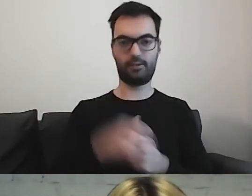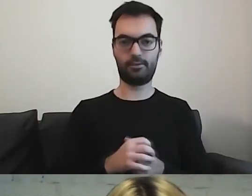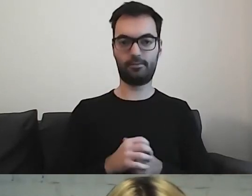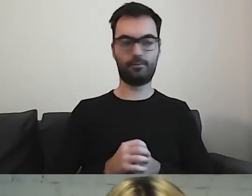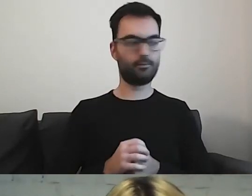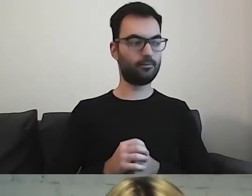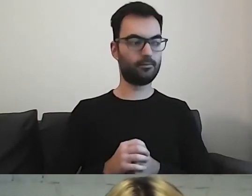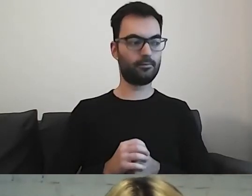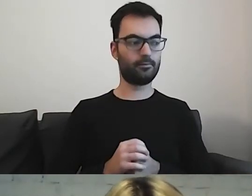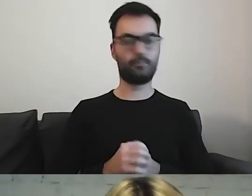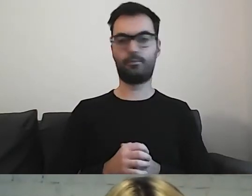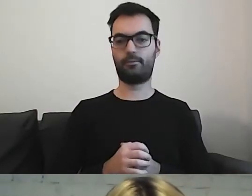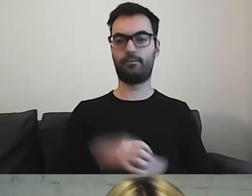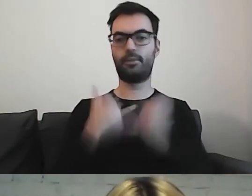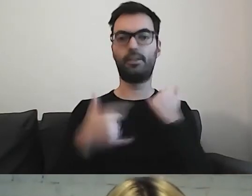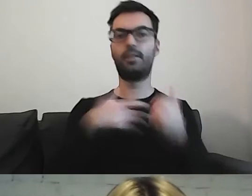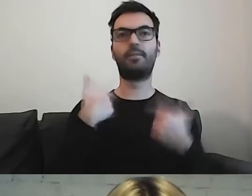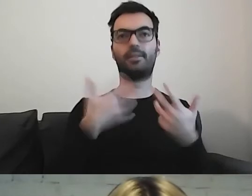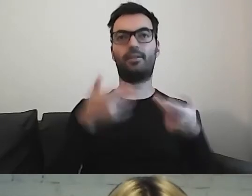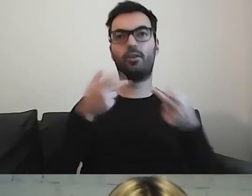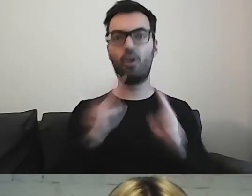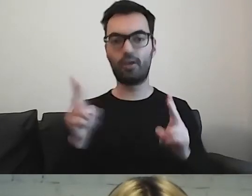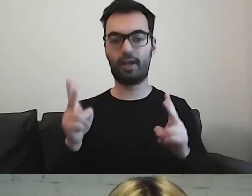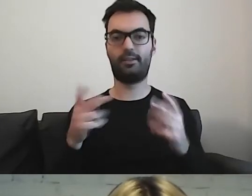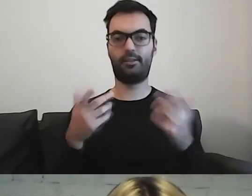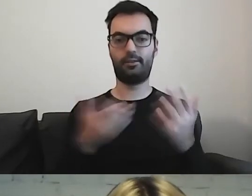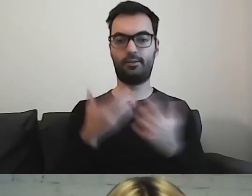Ale gdy chcemy dawać konkretne fragmenty,